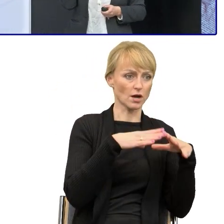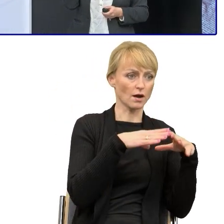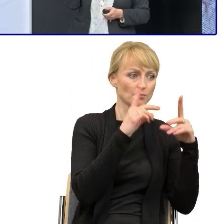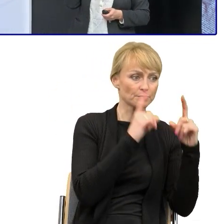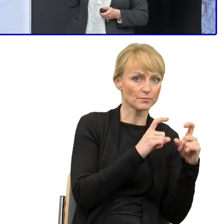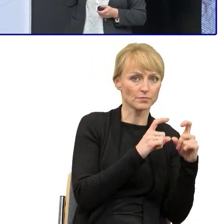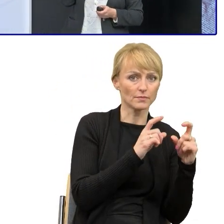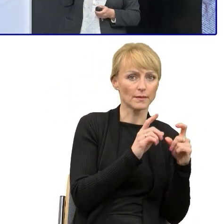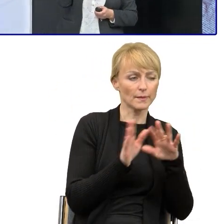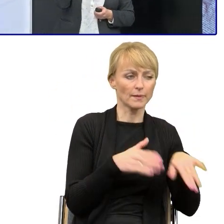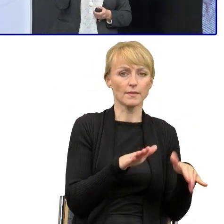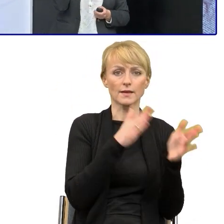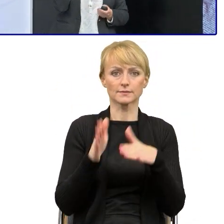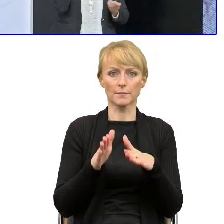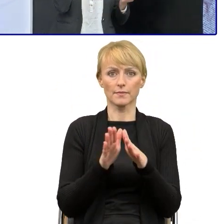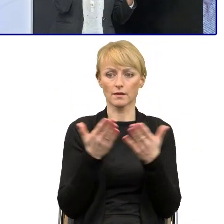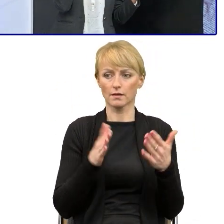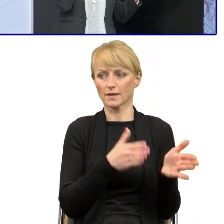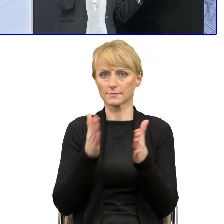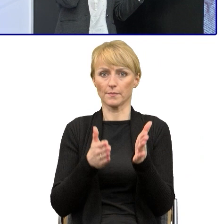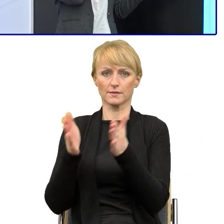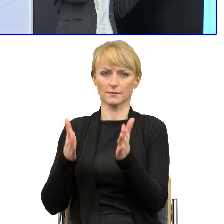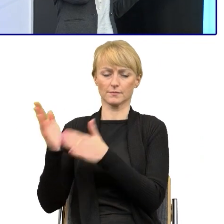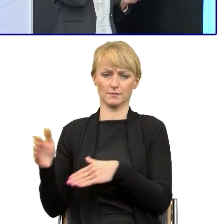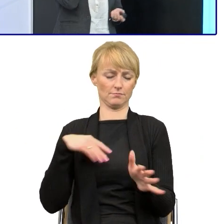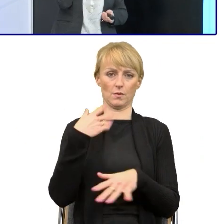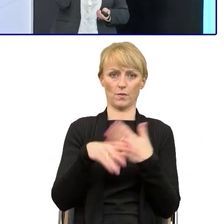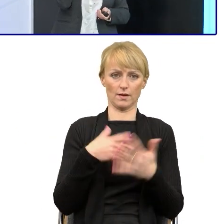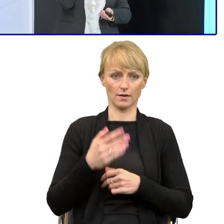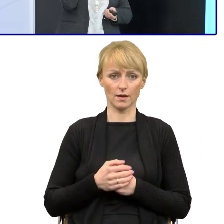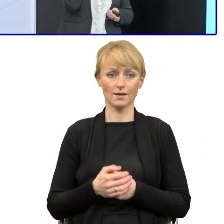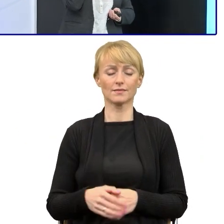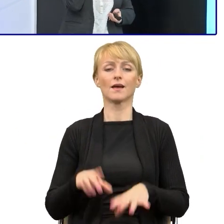Ja też o tym czasie, o tym, że używanie prostego języka to są ogromne korzyści,